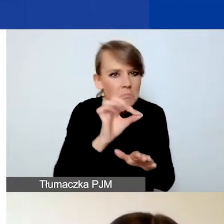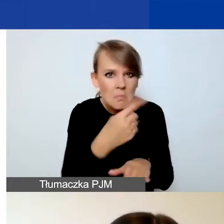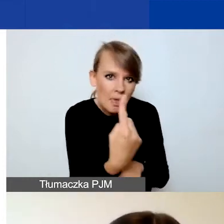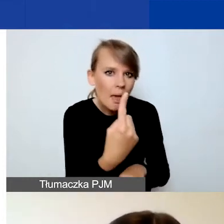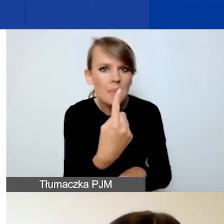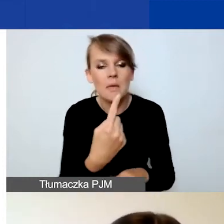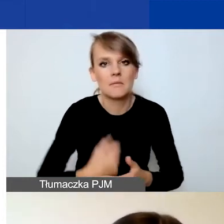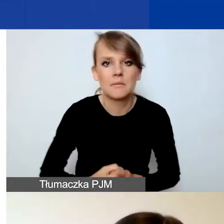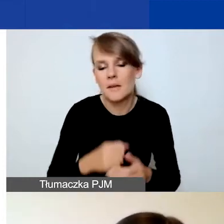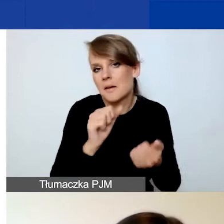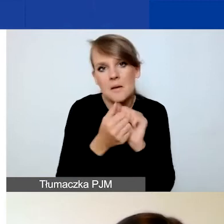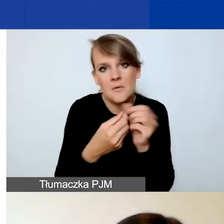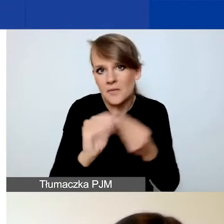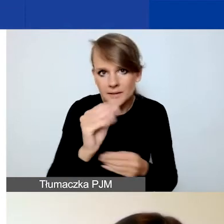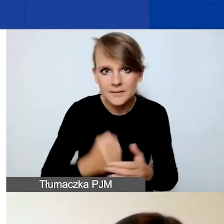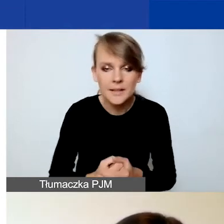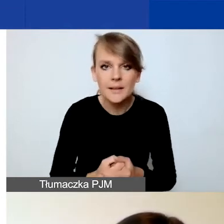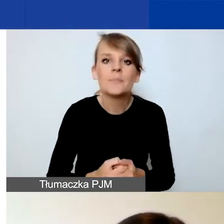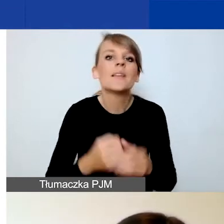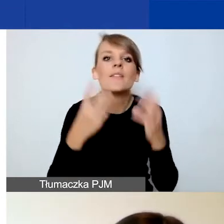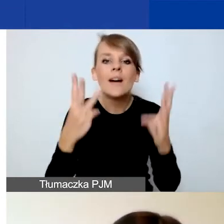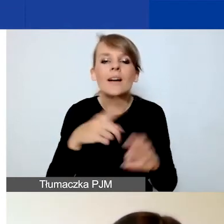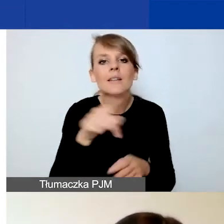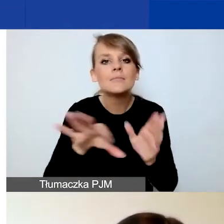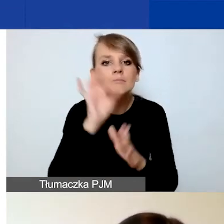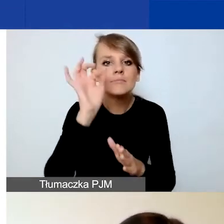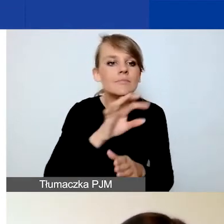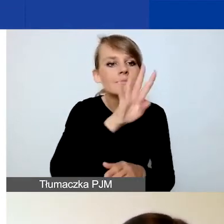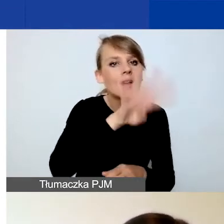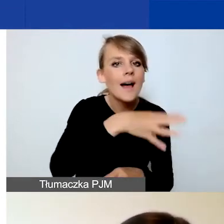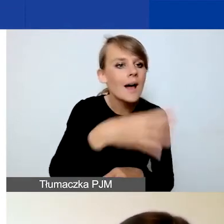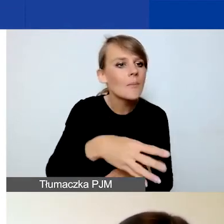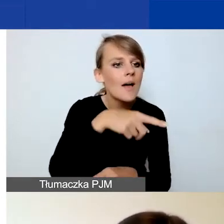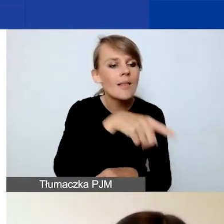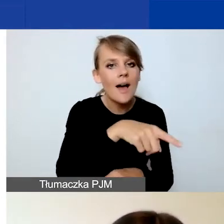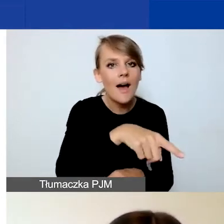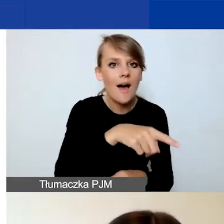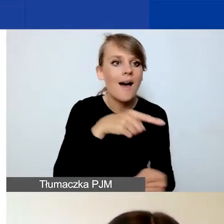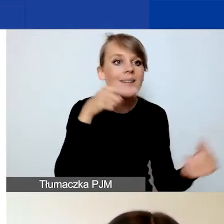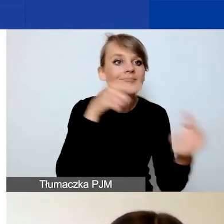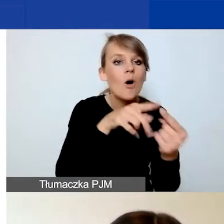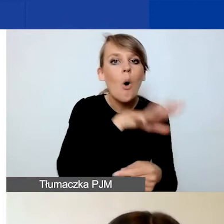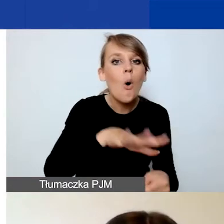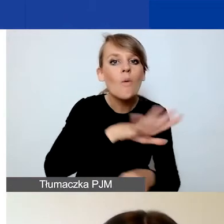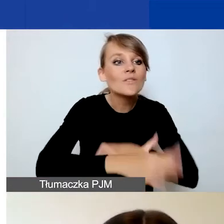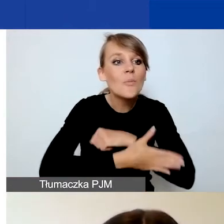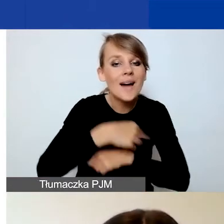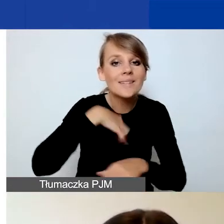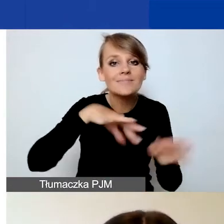Co istotne, musicie wybrać wskaźnik z tabeli odpowiadającej obszarowi wsparcia, który zaznaczyliście na samym początku.